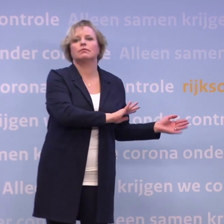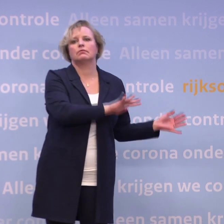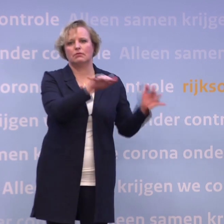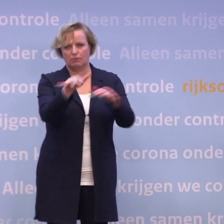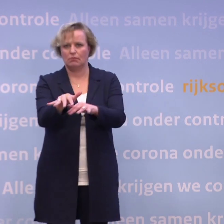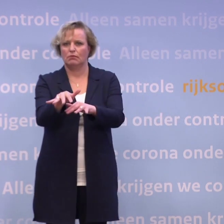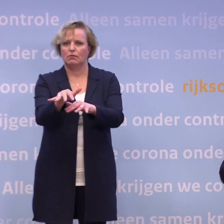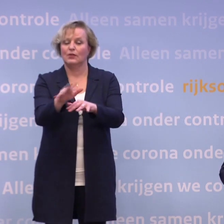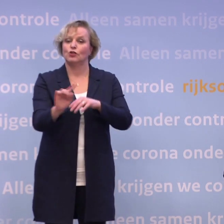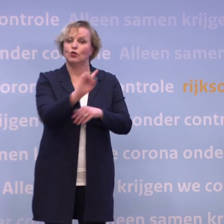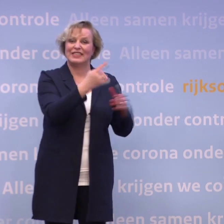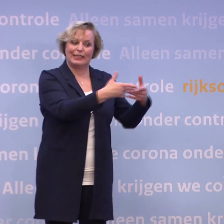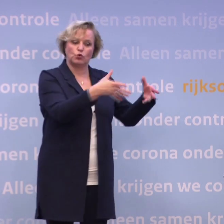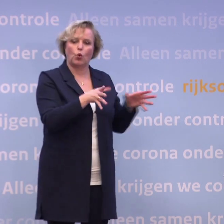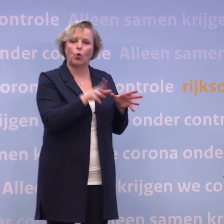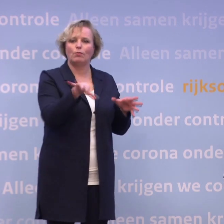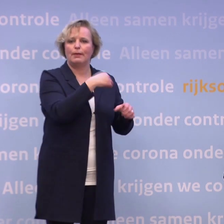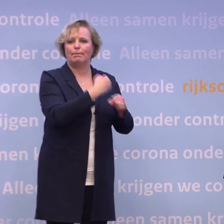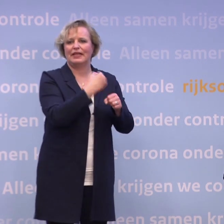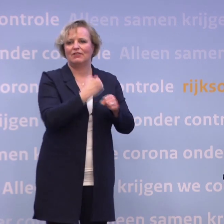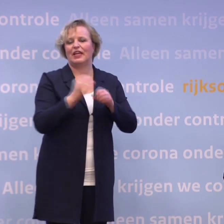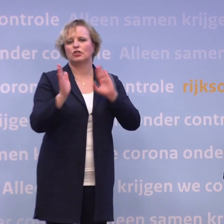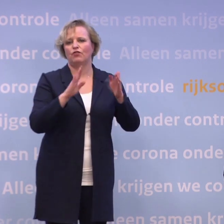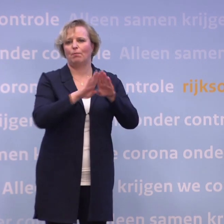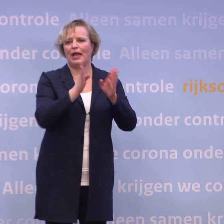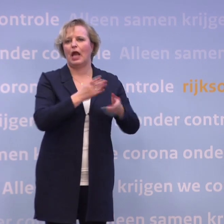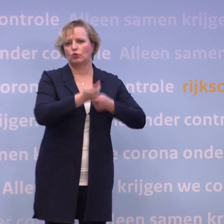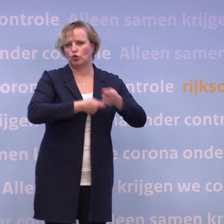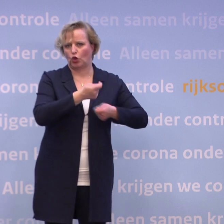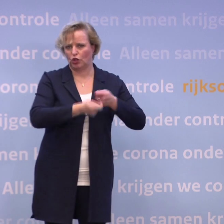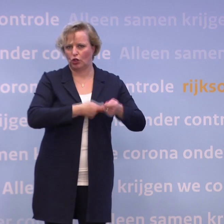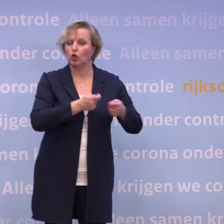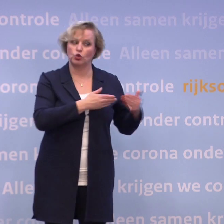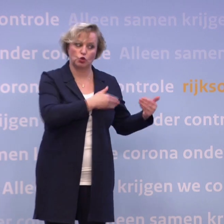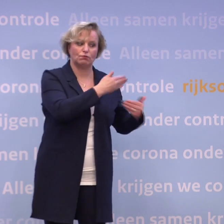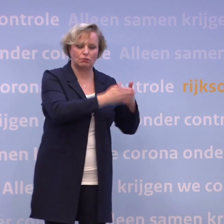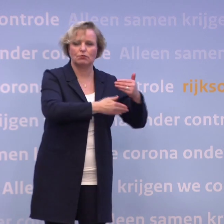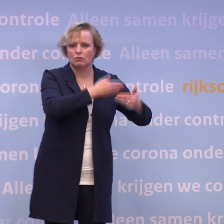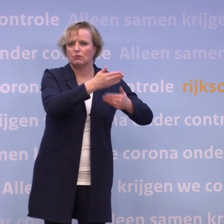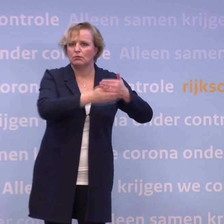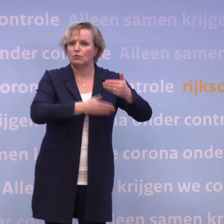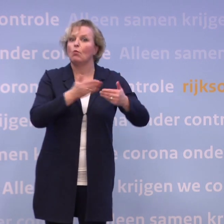De allereerste groep zal dus zijn de medewerkers in de verpleeghuiszorg. Dus zo moeten we keer op keer, moeten we blijven schakelen.